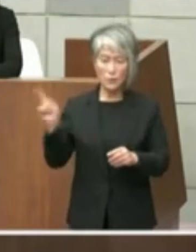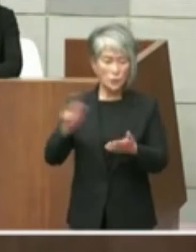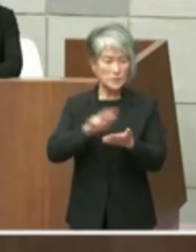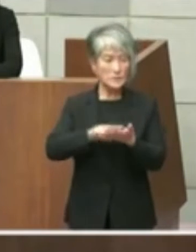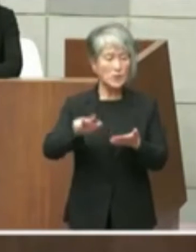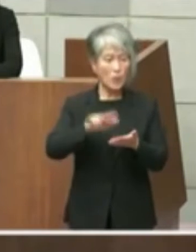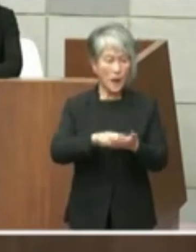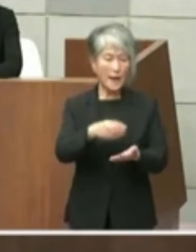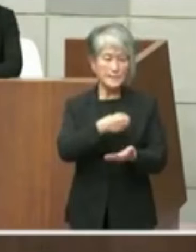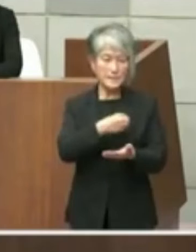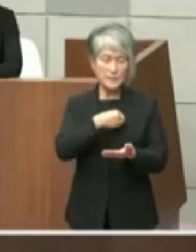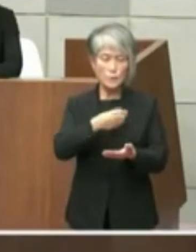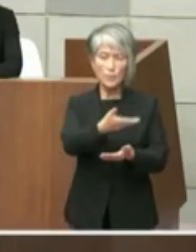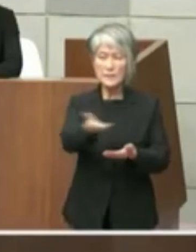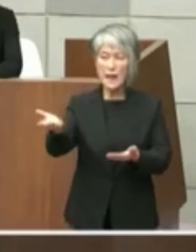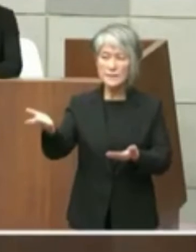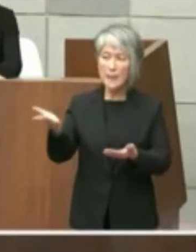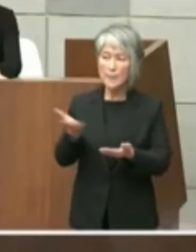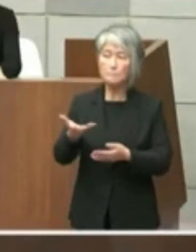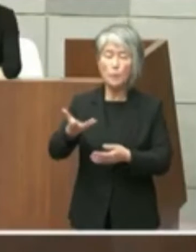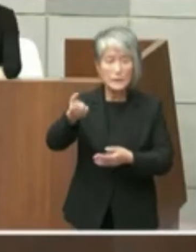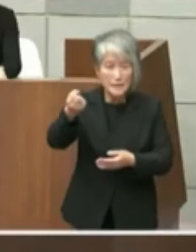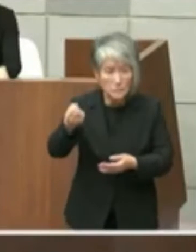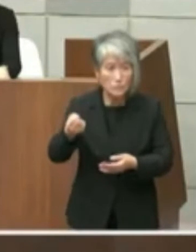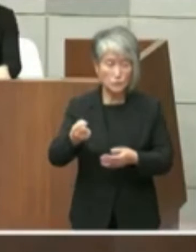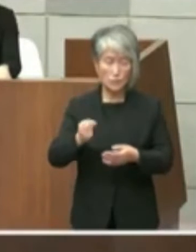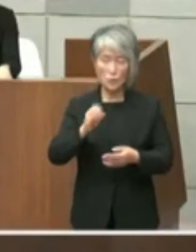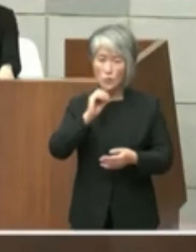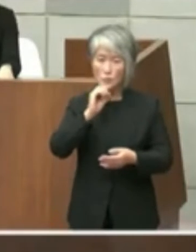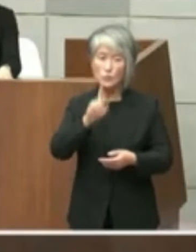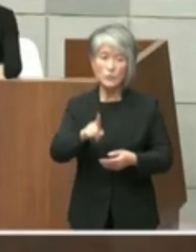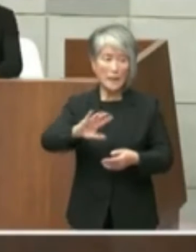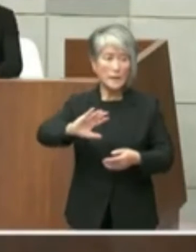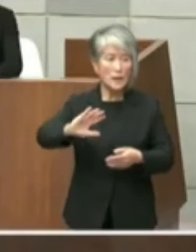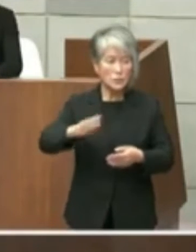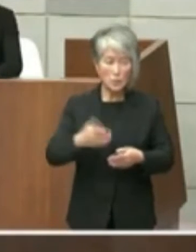の皆さんお持ちだというふうにお伝えし ましたが事実に反しておりましてまだ私を